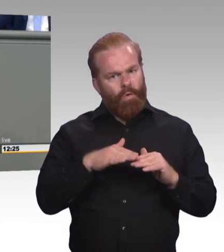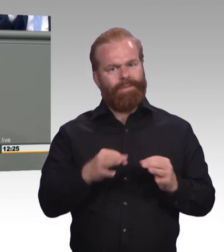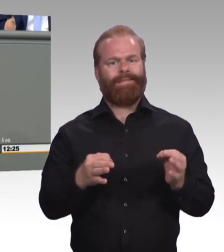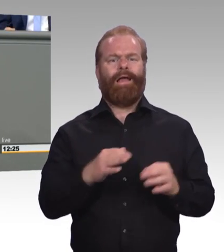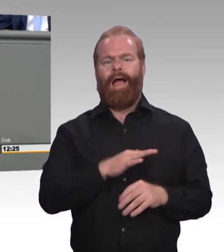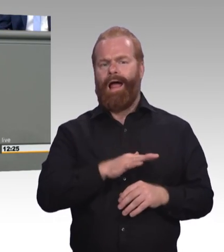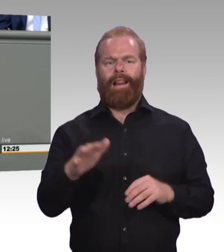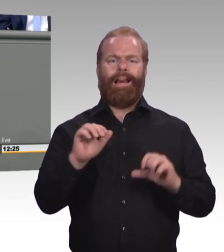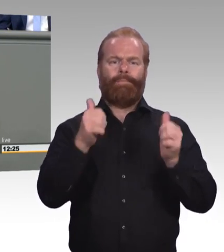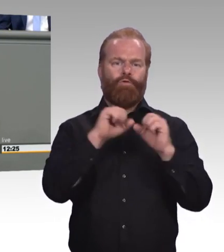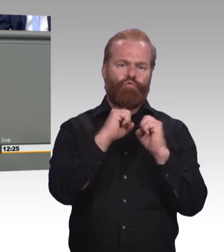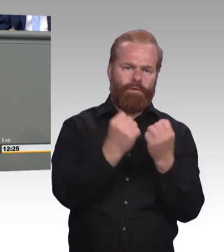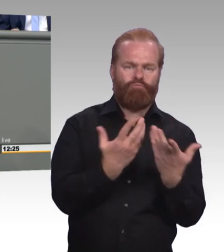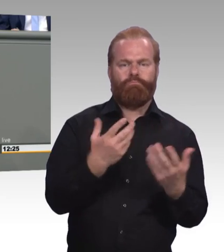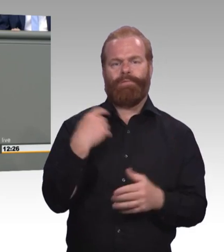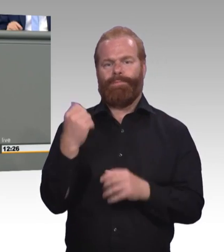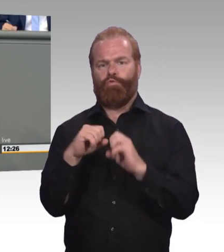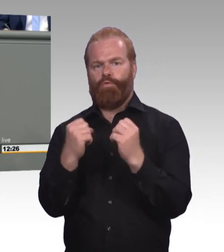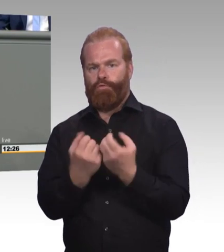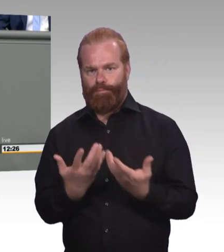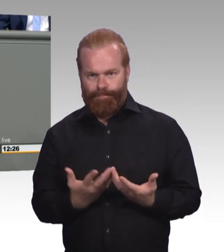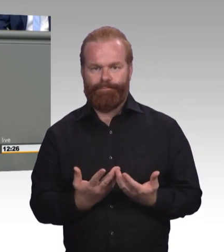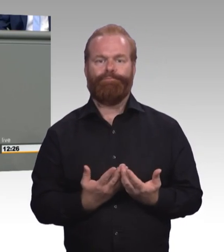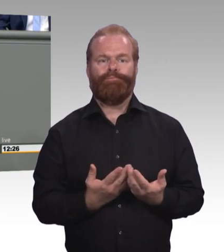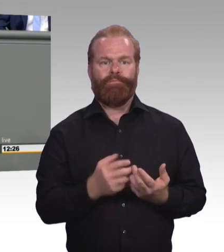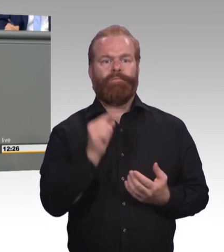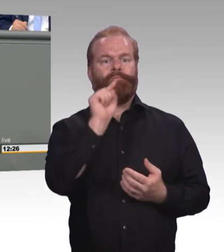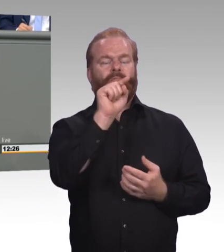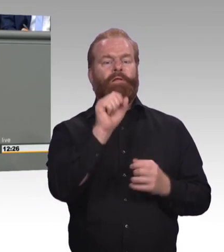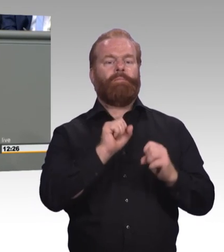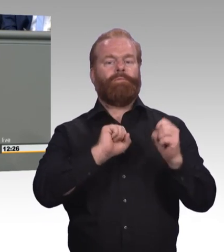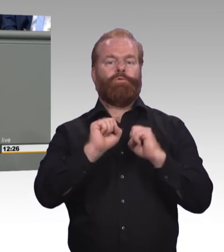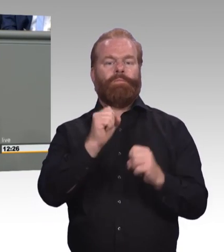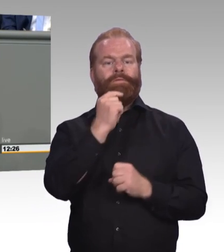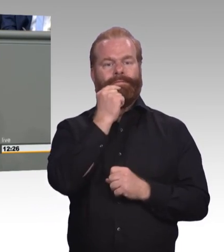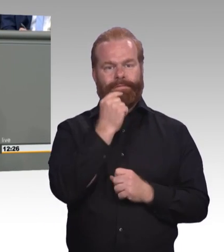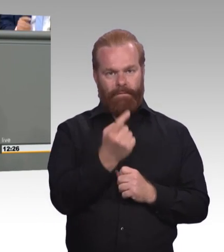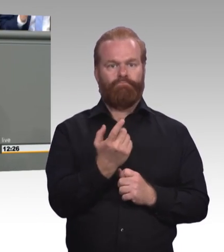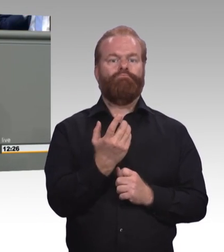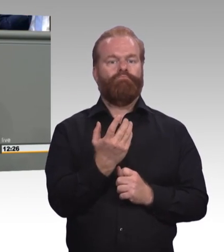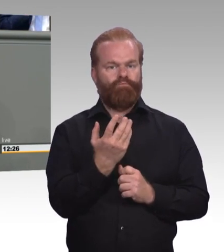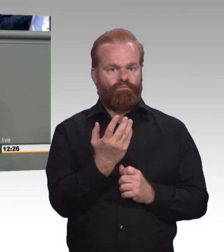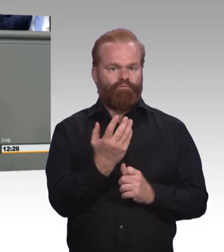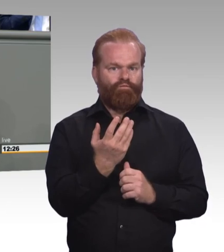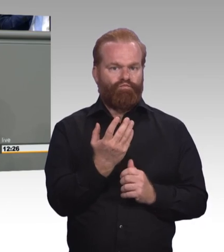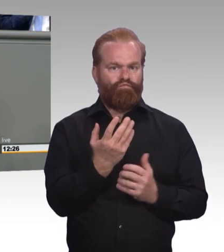im Rahmen des Prüfungswesen stärken und dass wir da mit unseren Prüferinnen und Prüfern mehr Flexibilität geben. Das sind beides Maßnahmen,